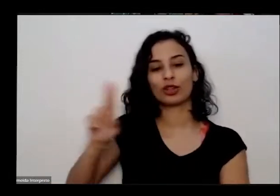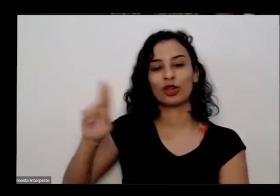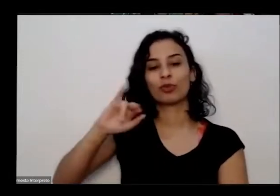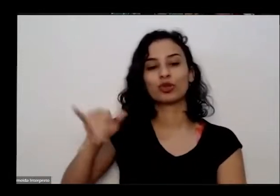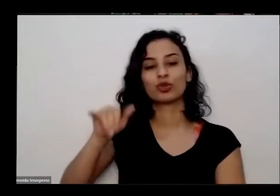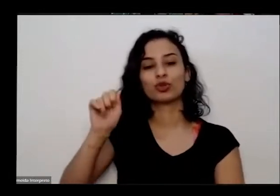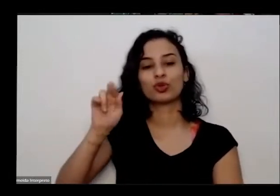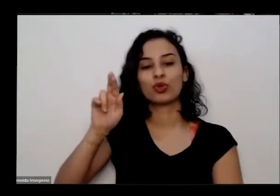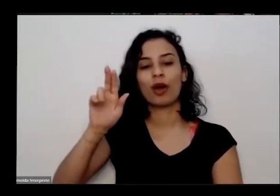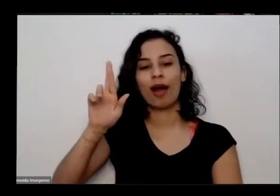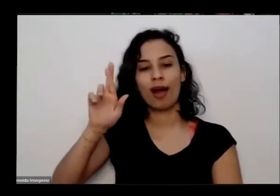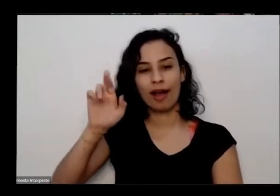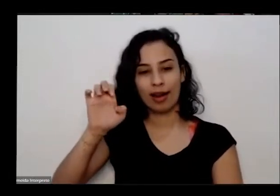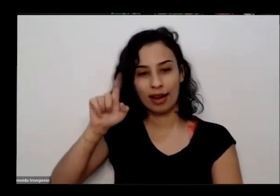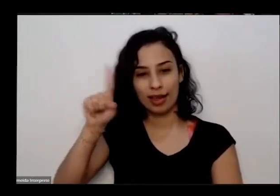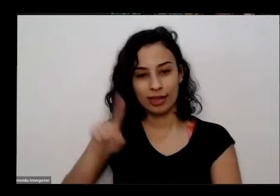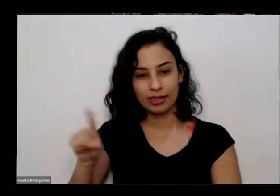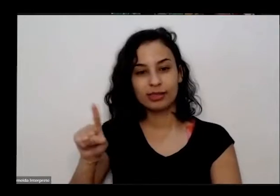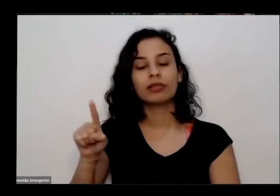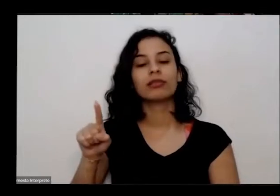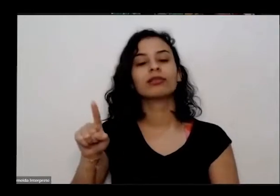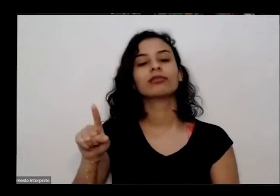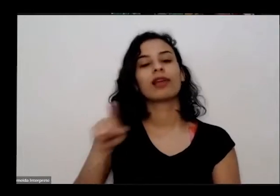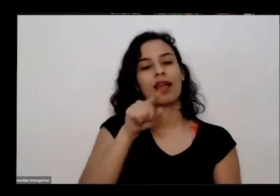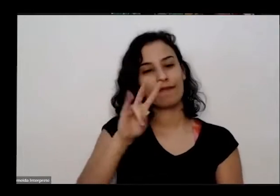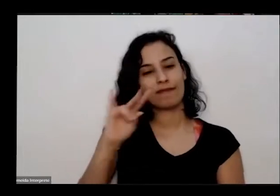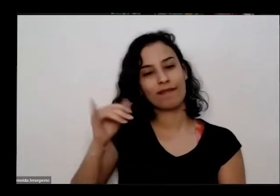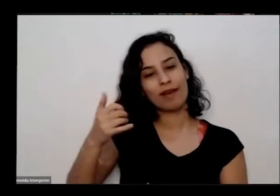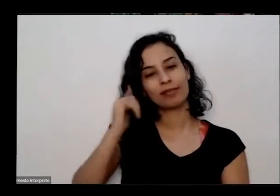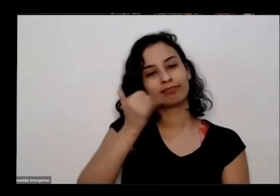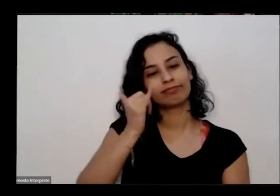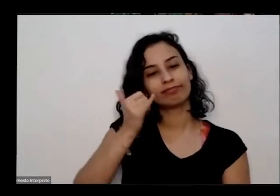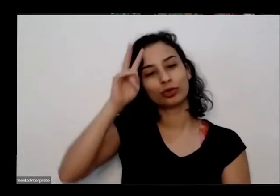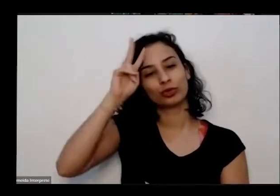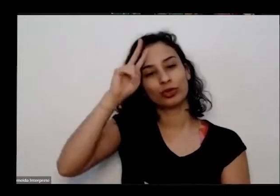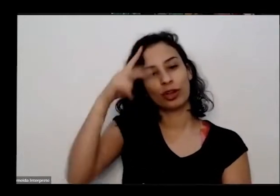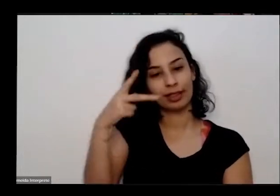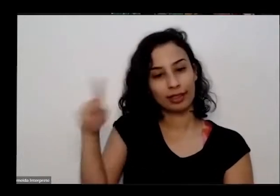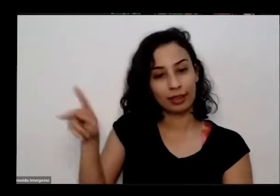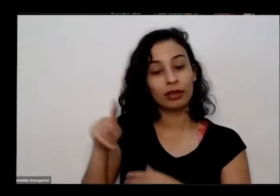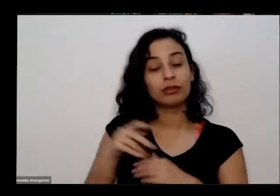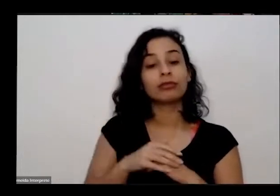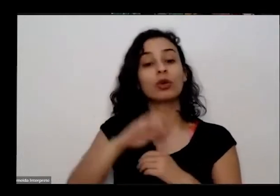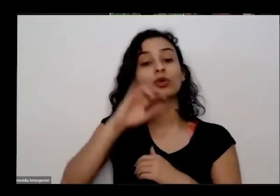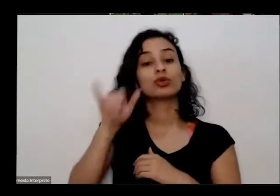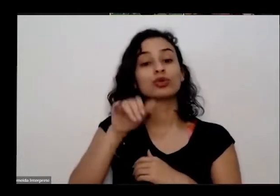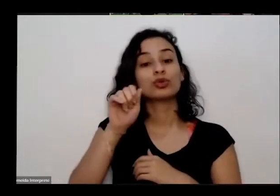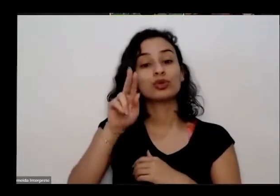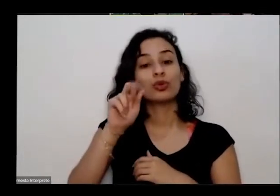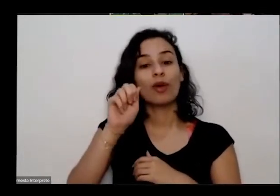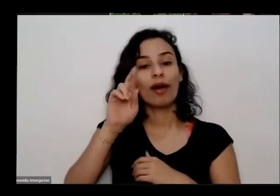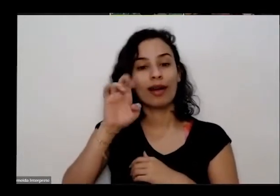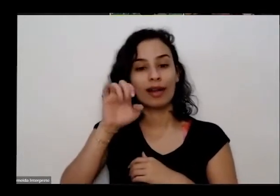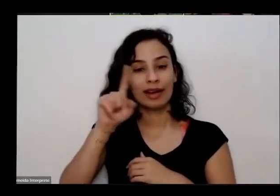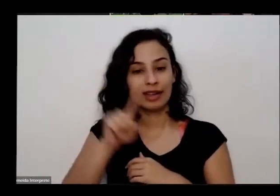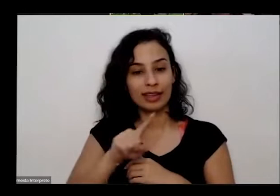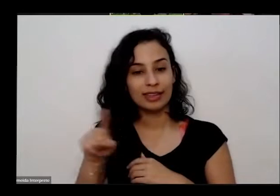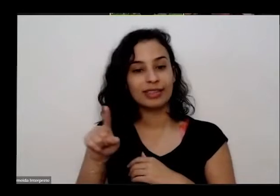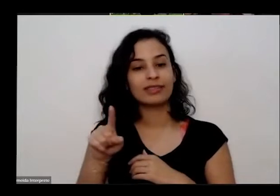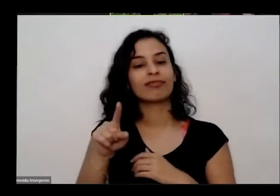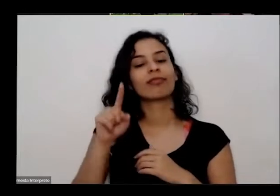fez eu também para falar um pouco da história dele então Juarez Martins ele é aquariano nasceu há 70